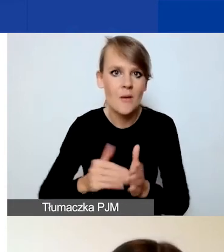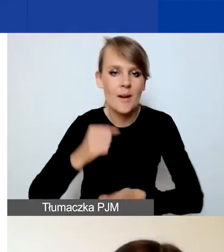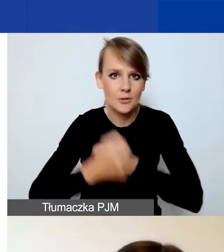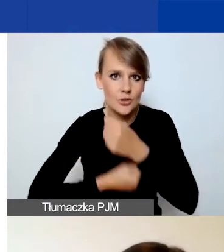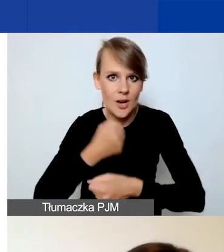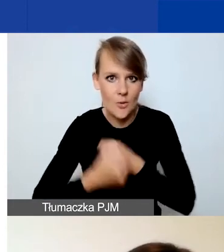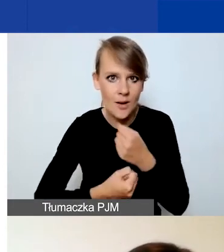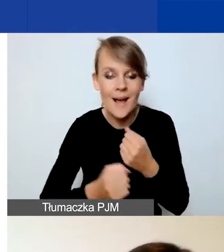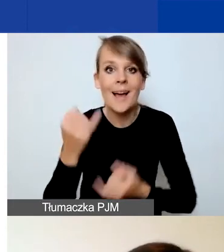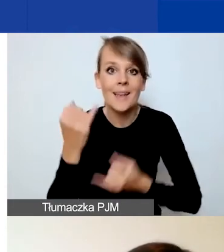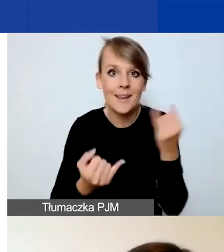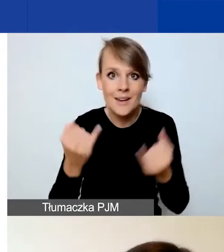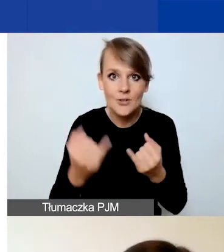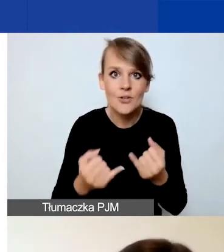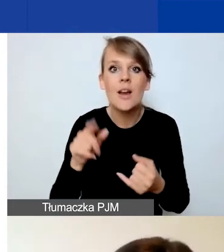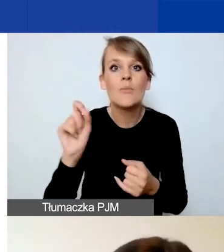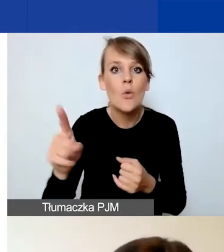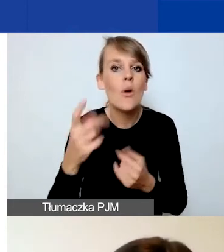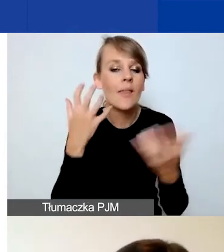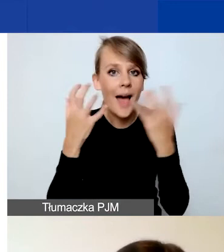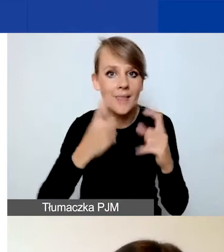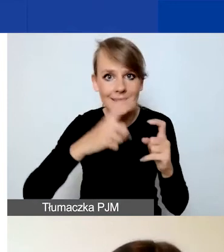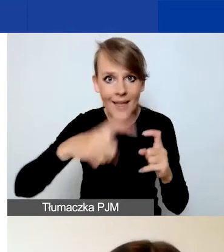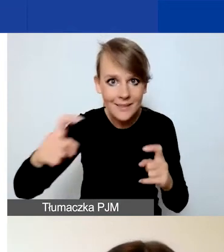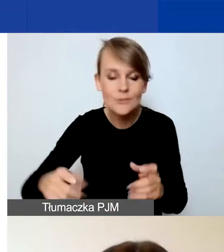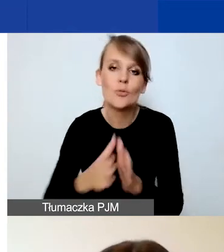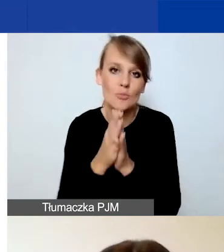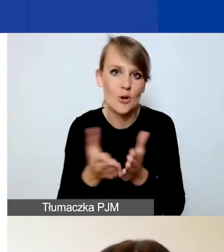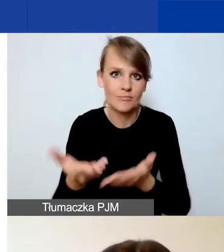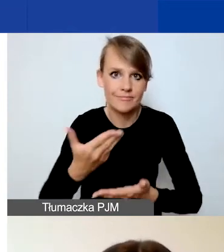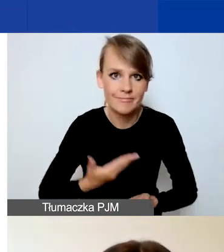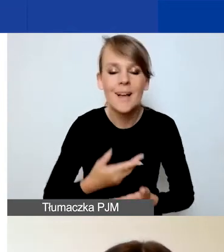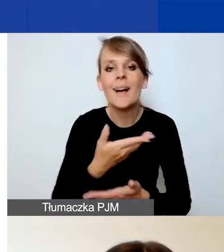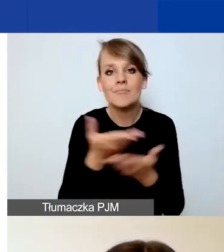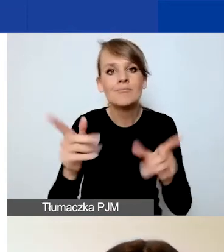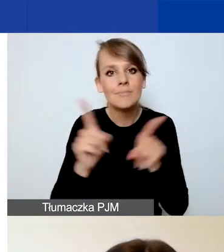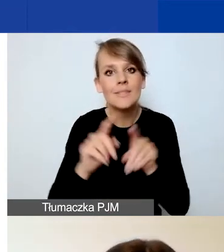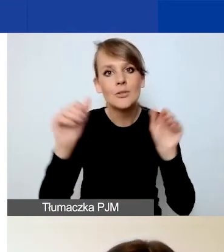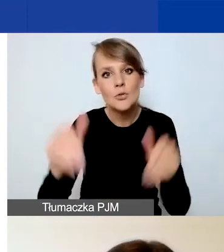Jeżeli są dostępne dane statystyczne, to o nie prosimy. Możecie się również powołać na wasze doświadczenie,